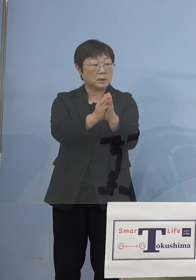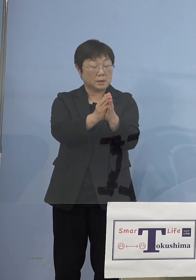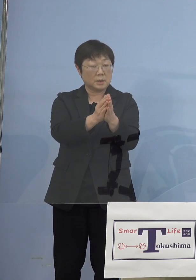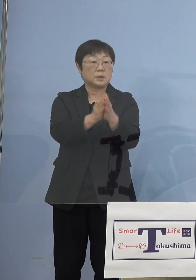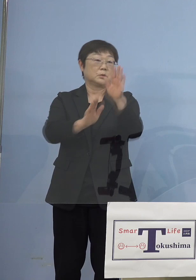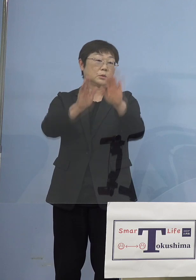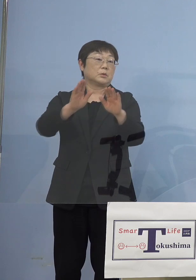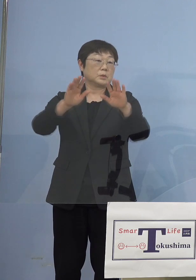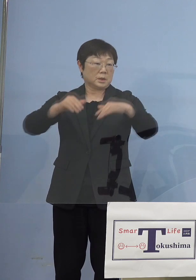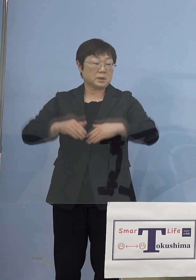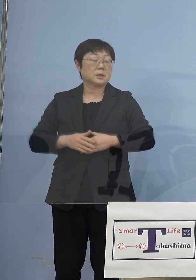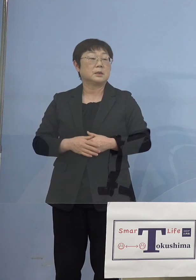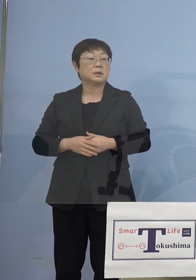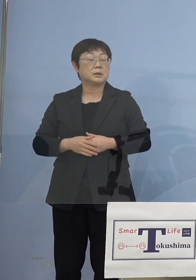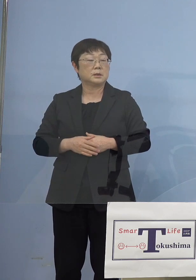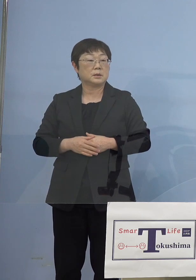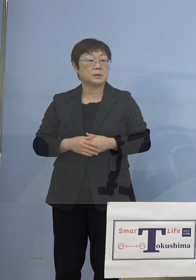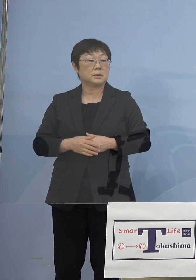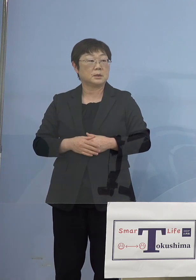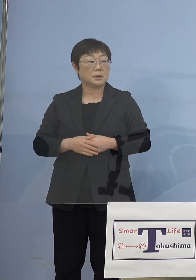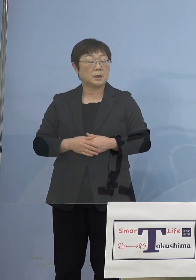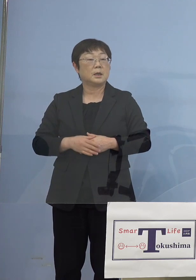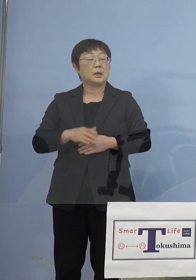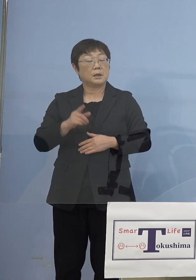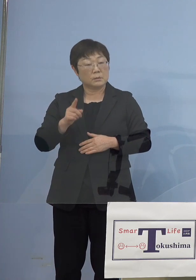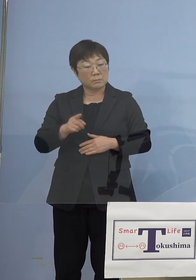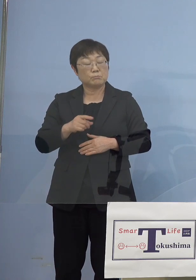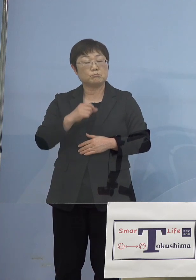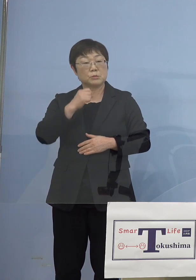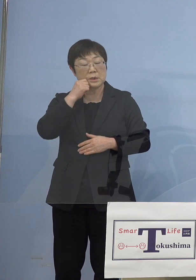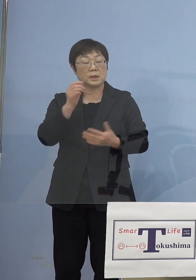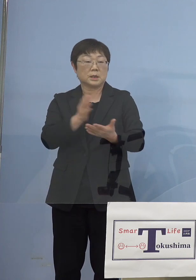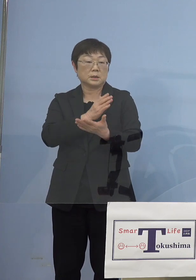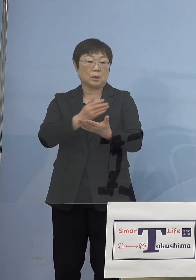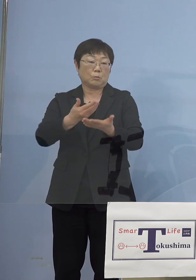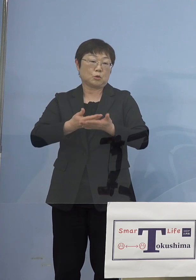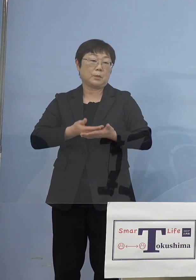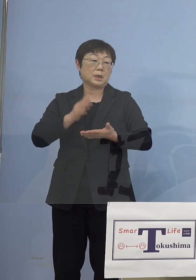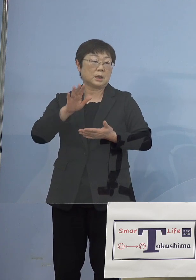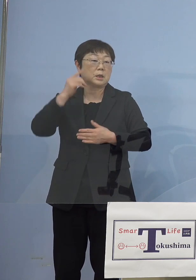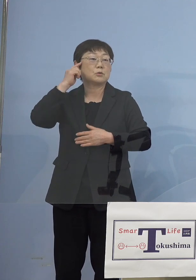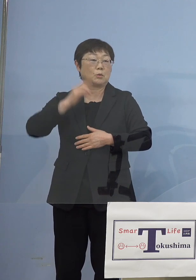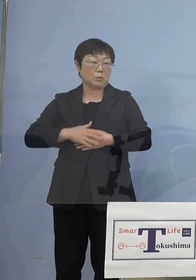非常に難しい判断だと思うんですけど 今から振り返って